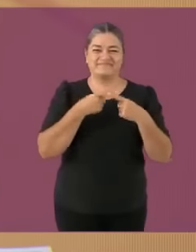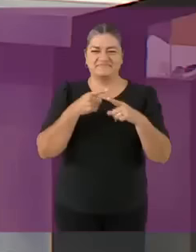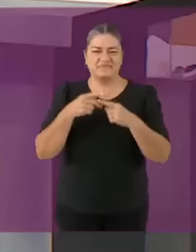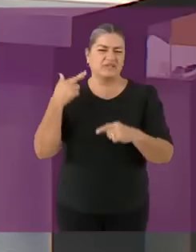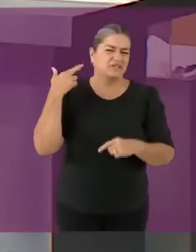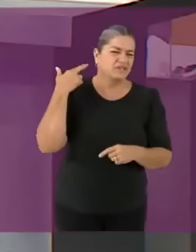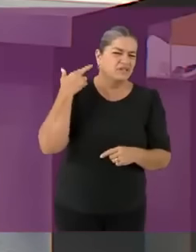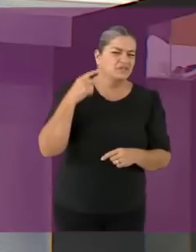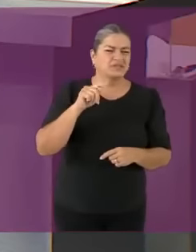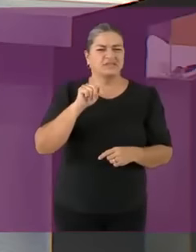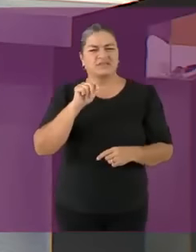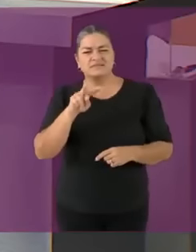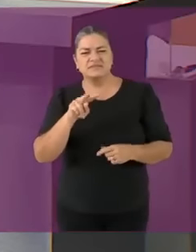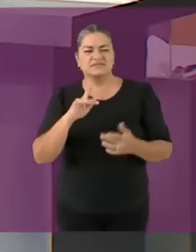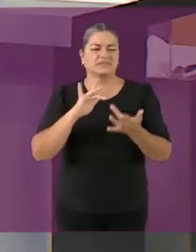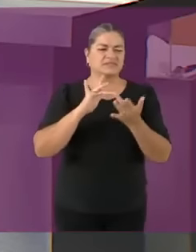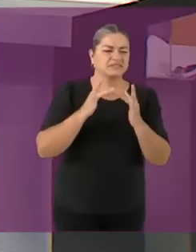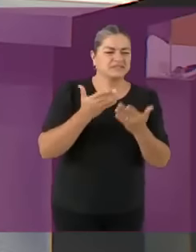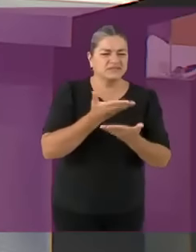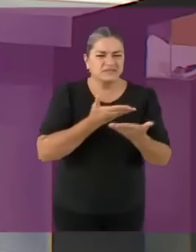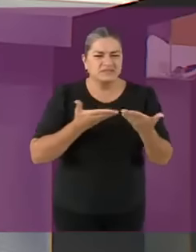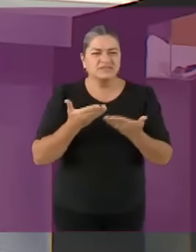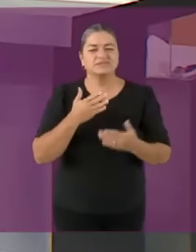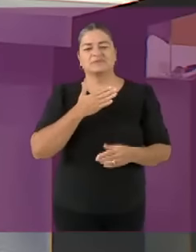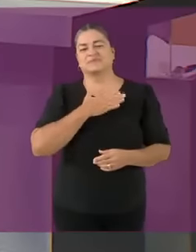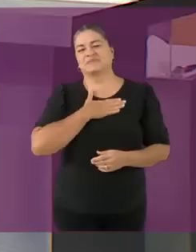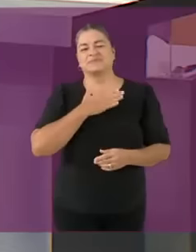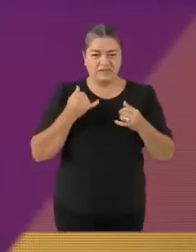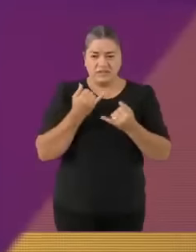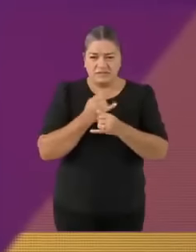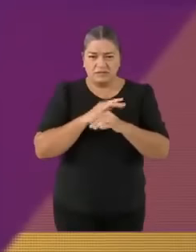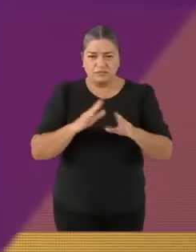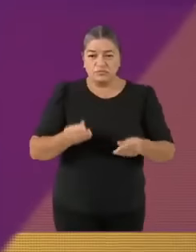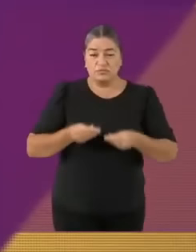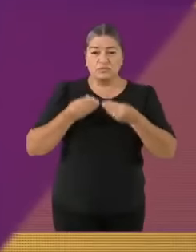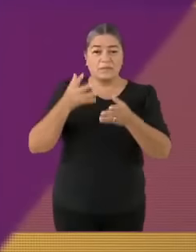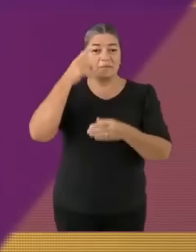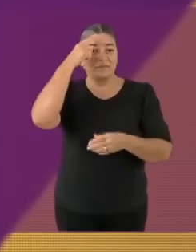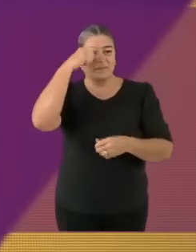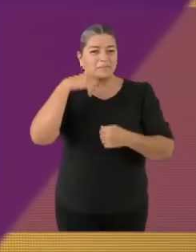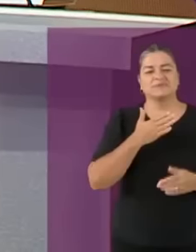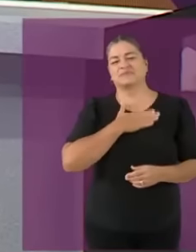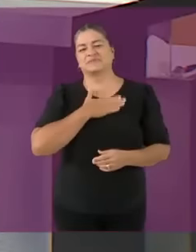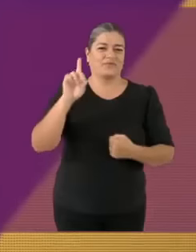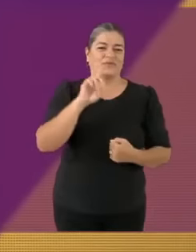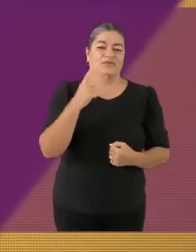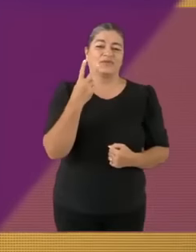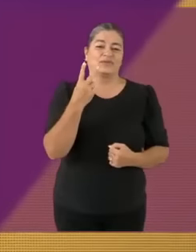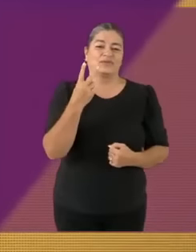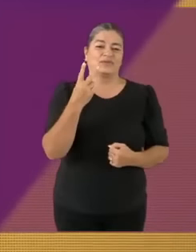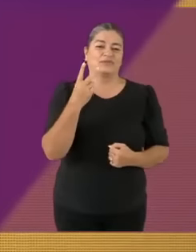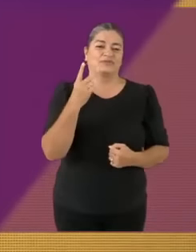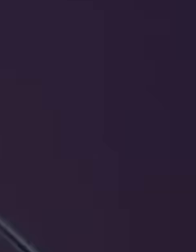El objetivo de este debate es que la ciudadanía cuente con más memes Los temas de este debate son... *ACHÚ Salud Gracias c: